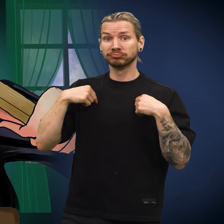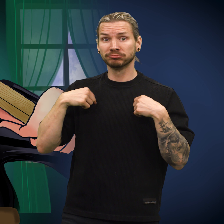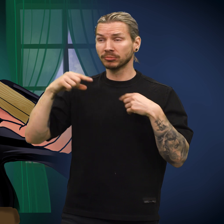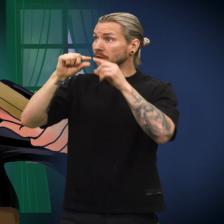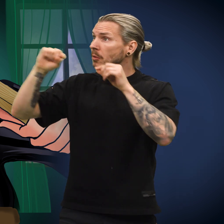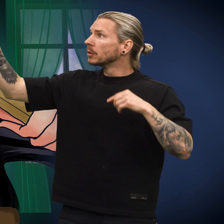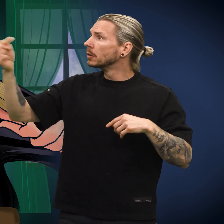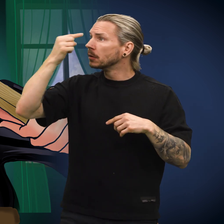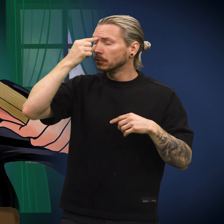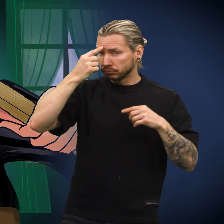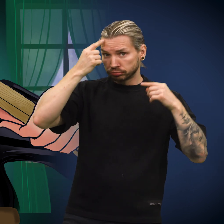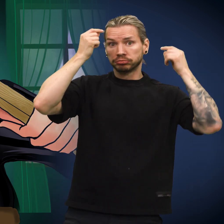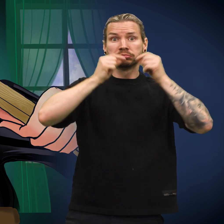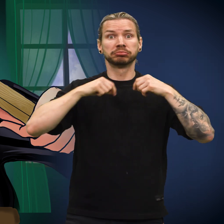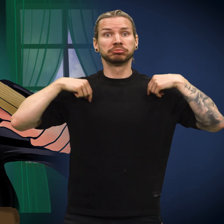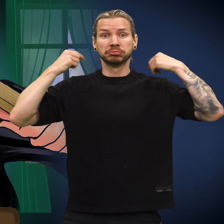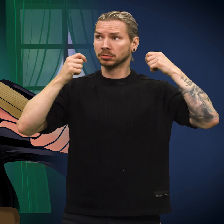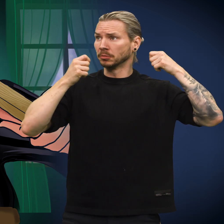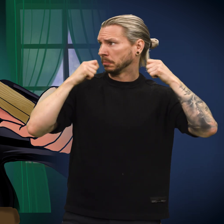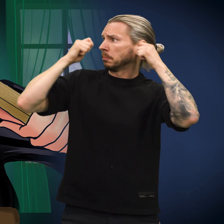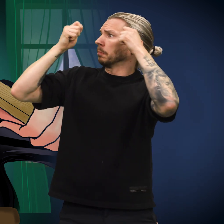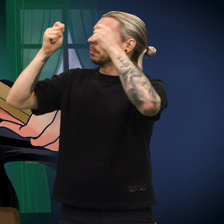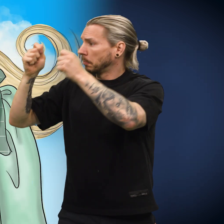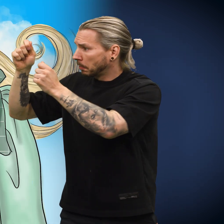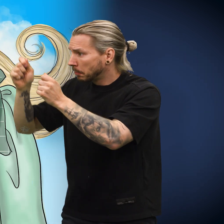Kona trædde i en tråd gjennom hullet som et halsbånd.